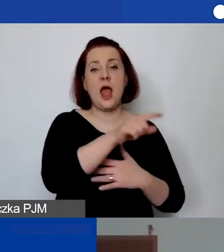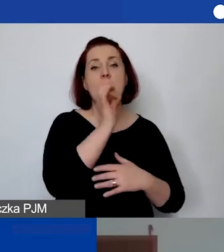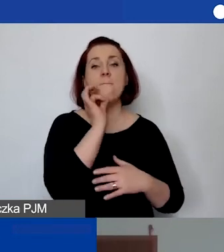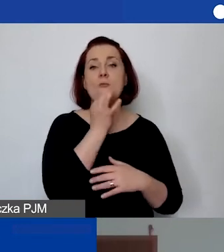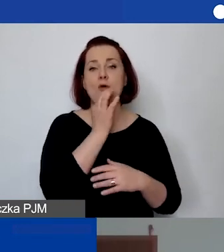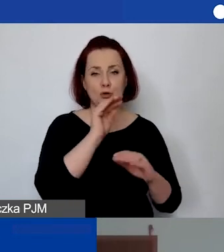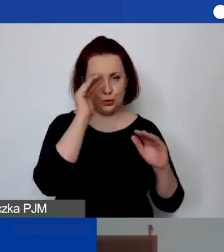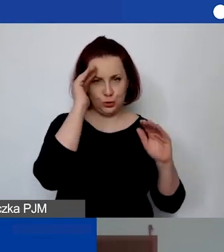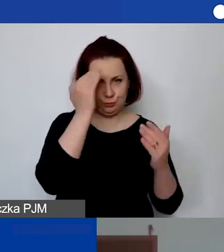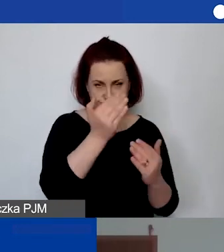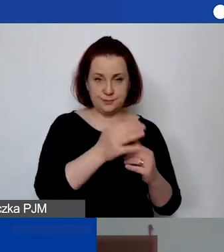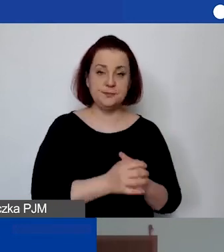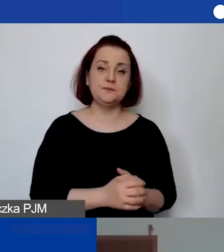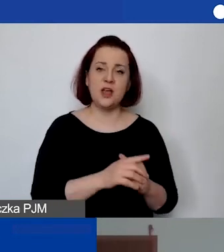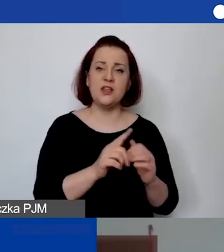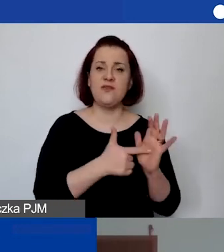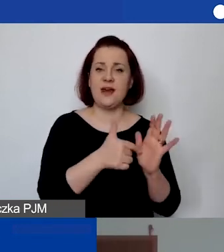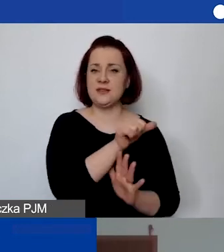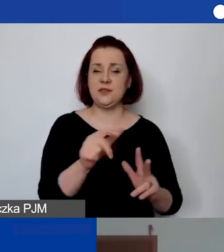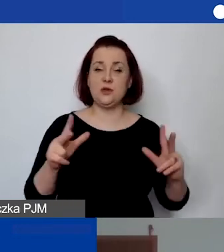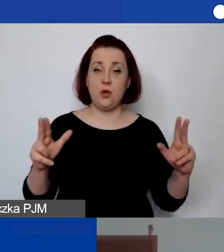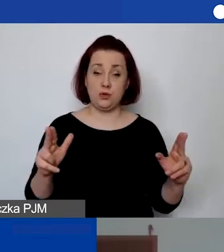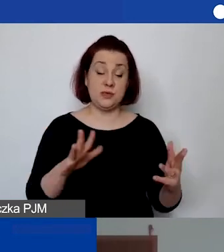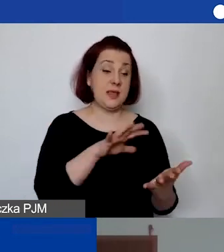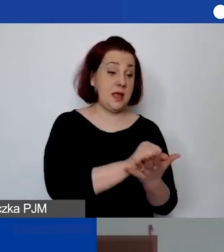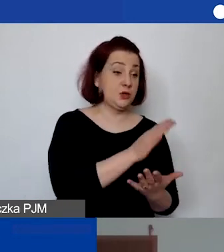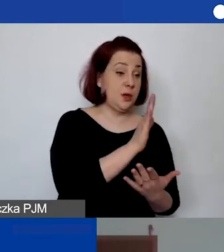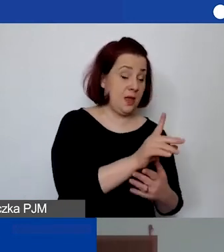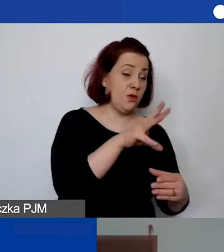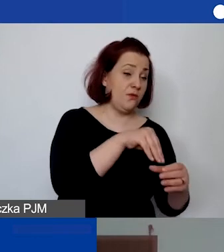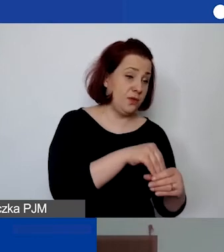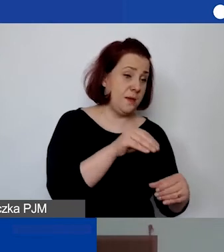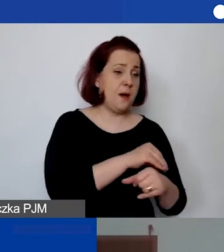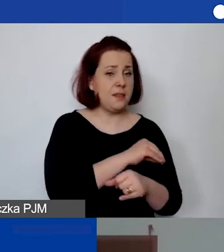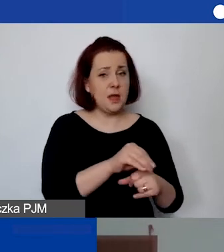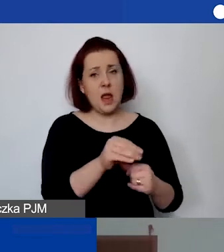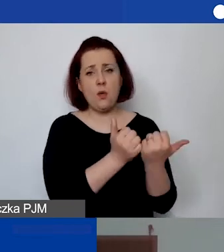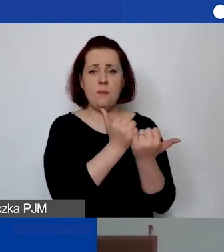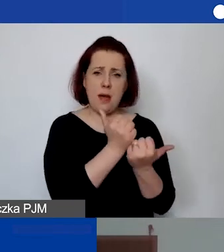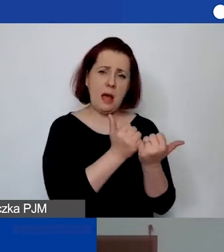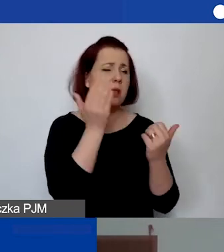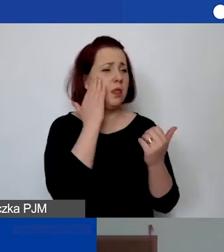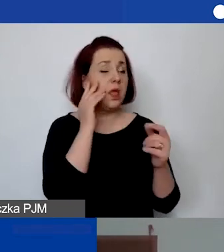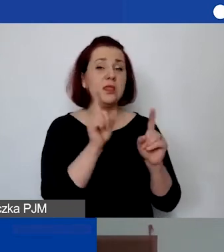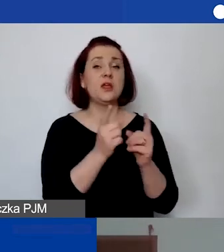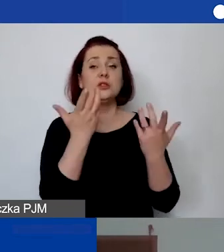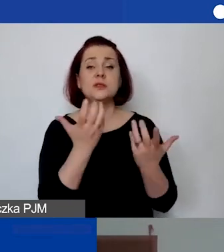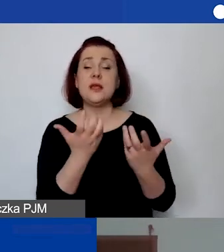dwa razy w tygodniu. W ramach zajęć oprócz zakupu materiałów dydaktyczno-papierniczych będziemy chcieli pokryć koszty dodatkowych inicjatyw,